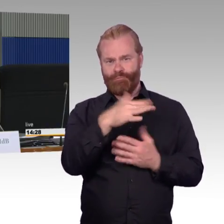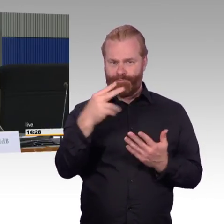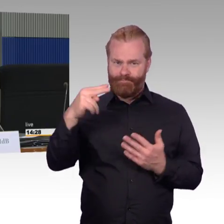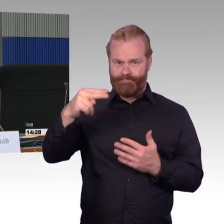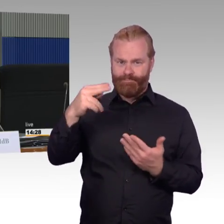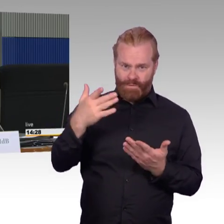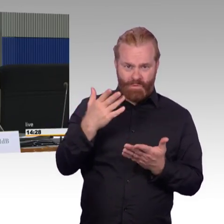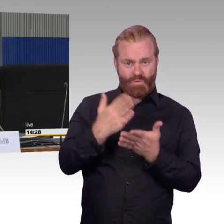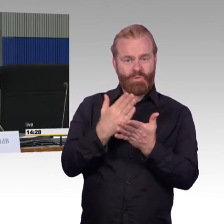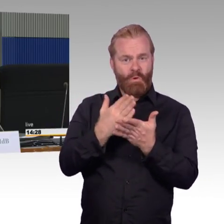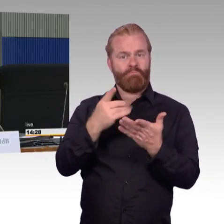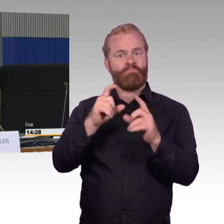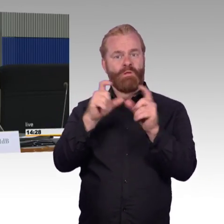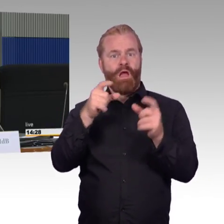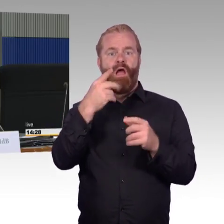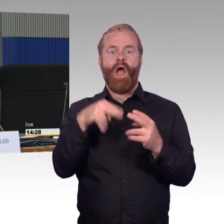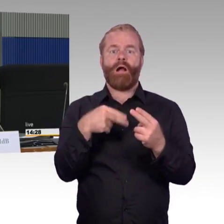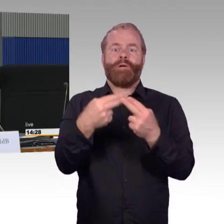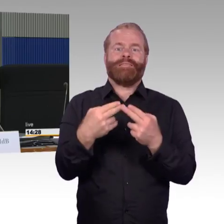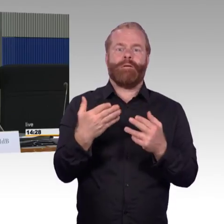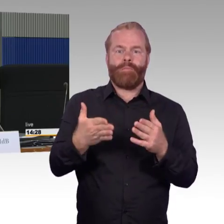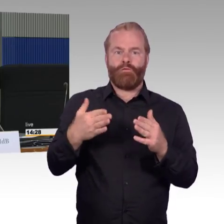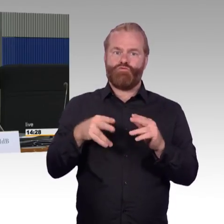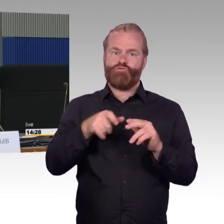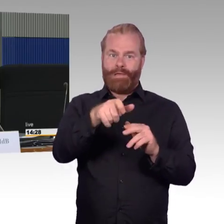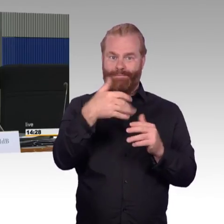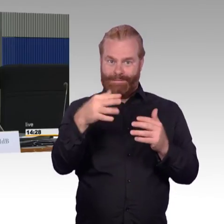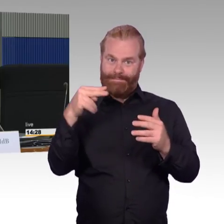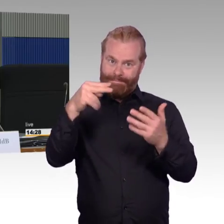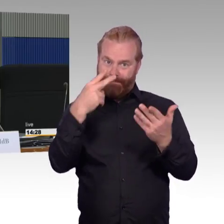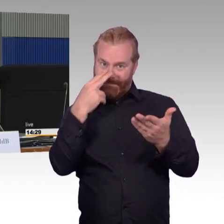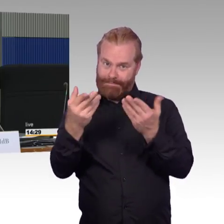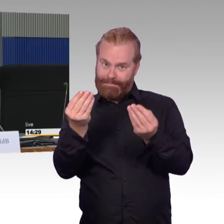ist er dann auch tatsächlich gut nutzbar oder gibt es da im Einzelfall